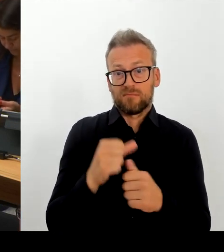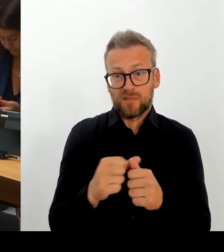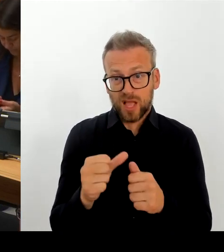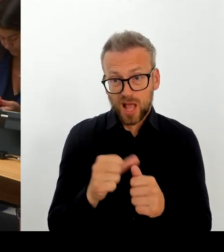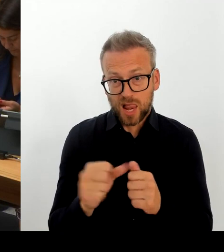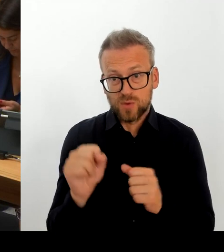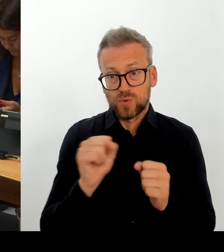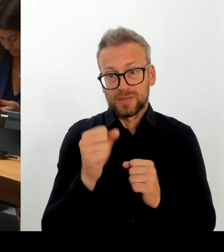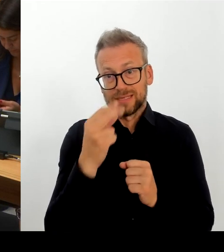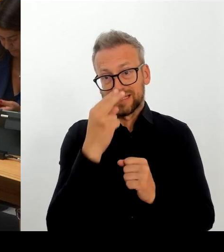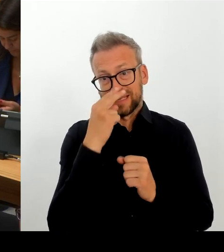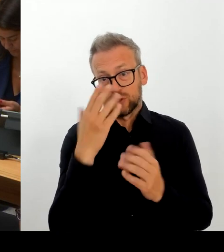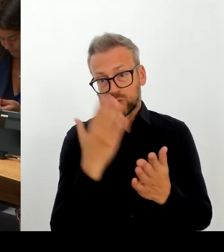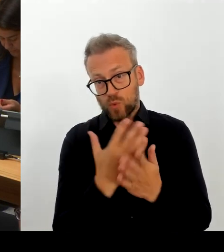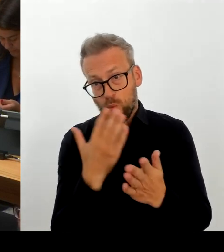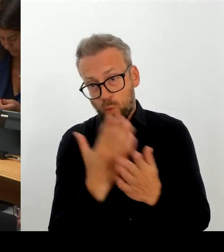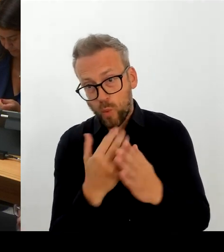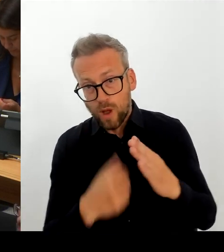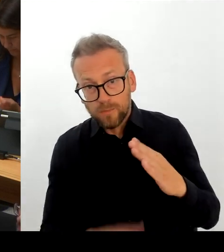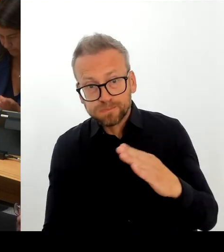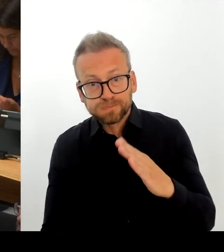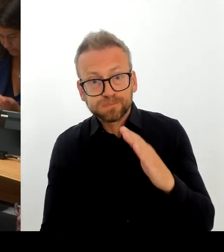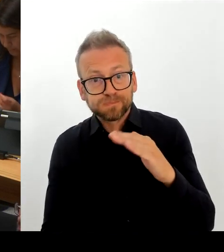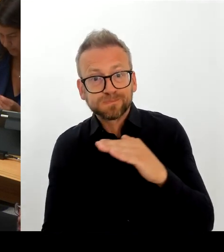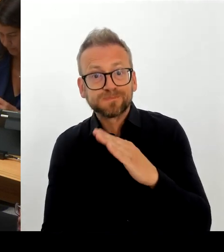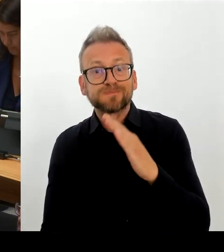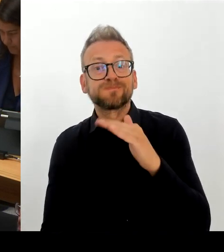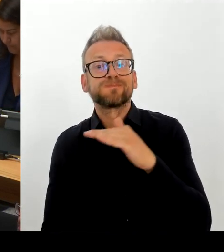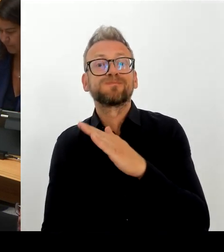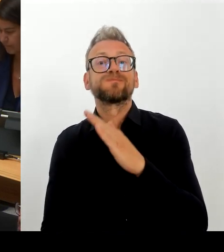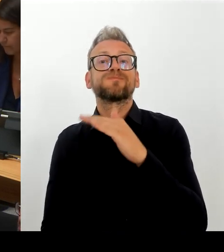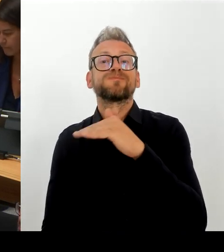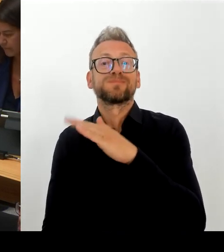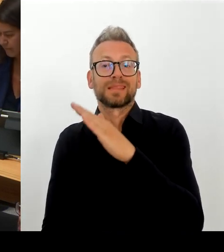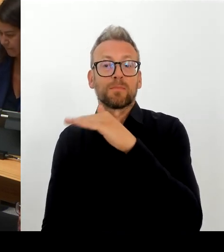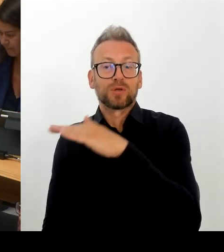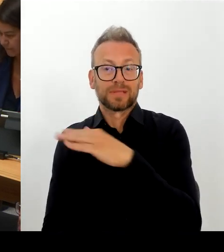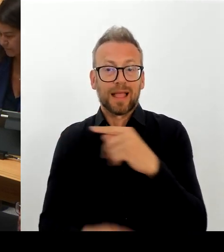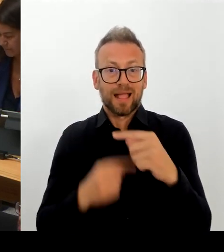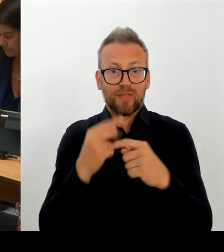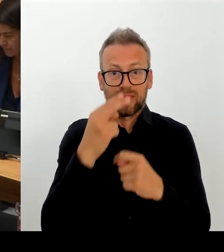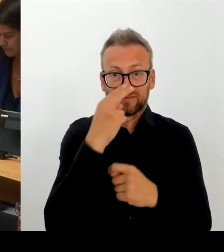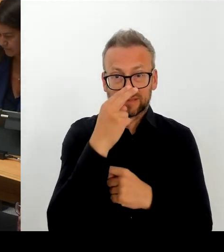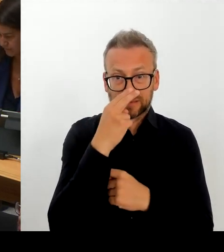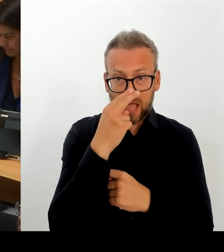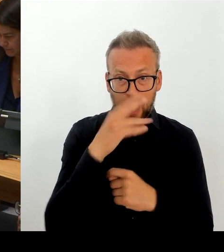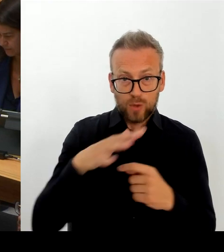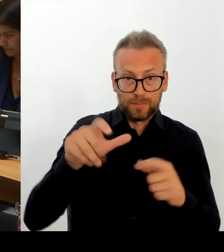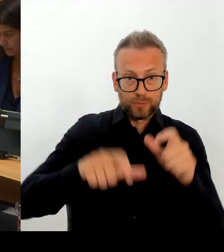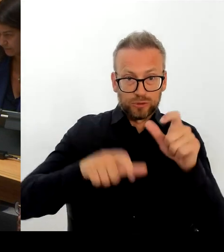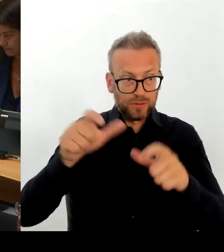da durchaus ein anderer als der des Beamtenrechts, wie wir die attraktivsten Arbeitsbedingungen zu schaffen vermögen. Wir haben mit der Hauptstadtzulage